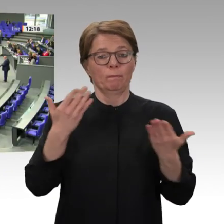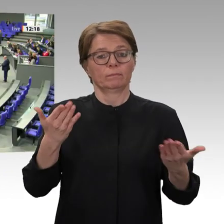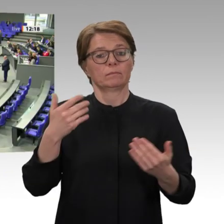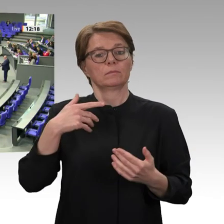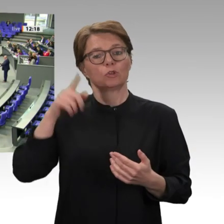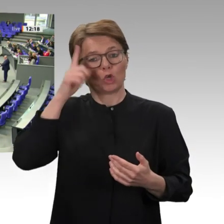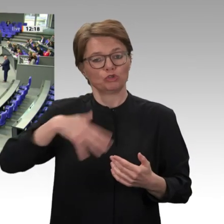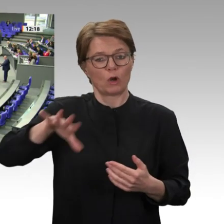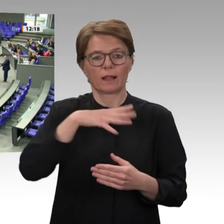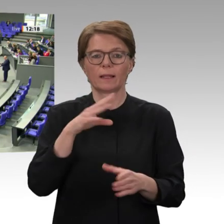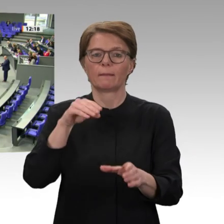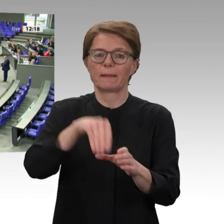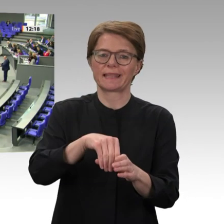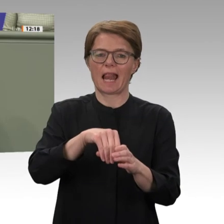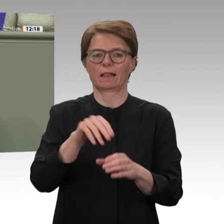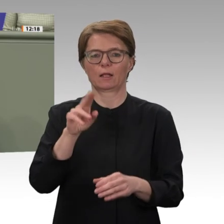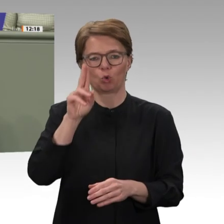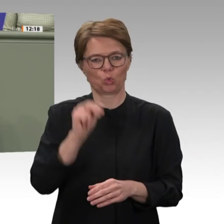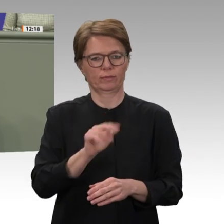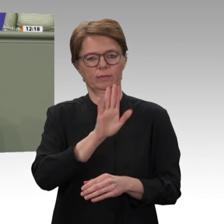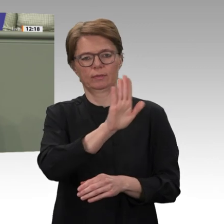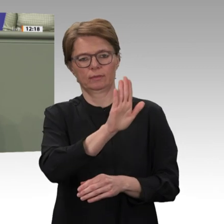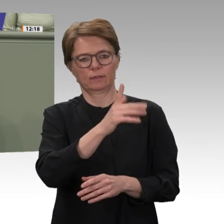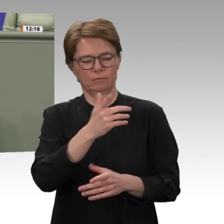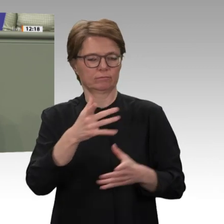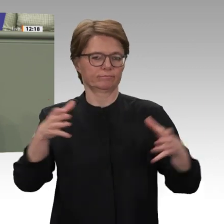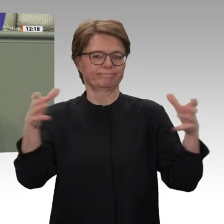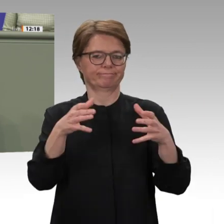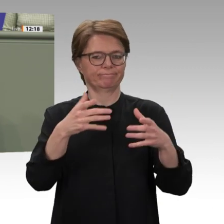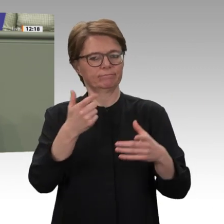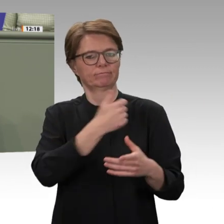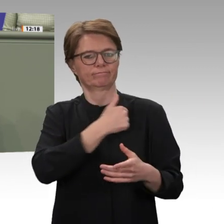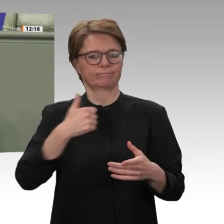braucht es jetzt eine Weiterentwicklung, die auch den Kapazitätsaufbau durch Maßnahmen